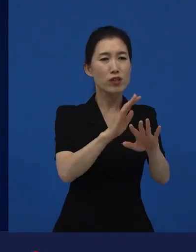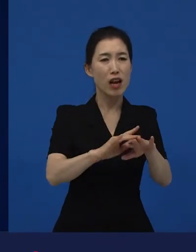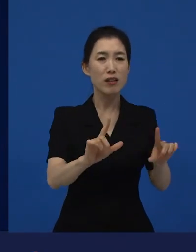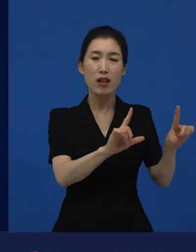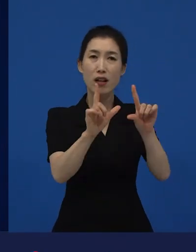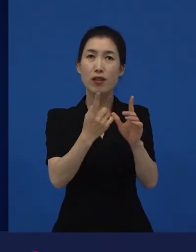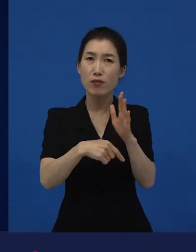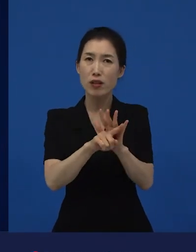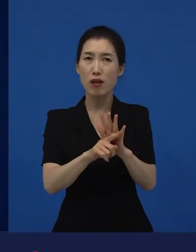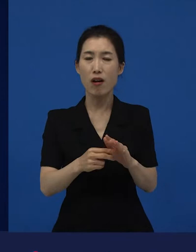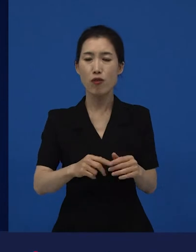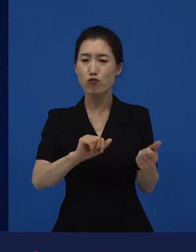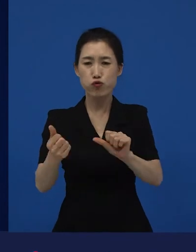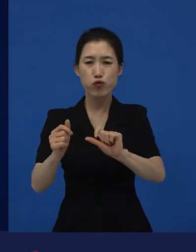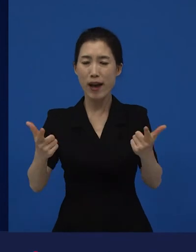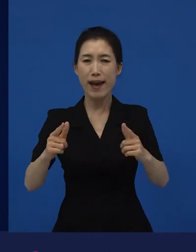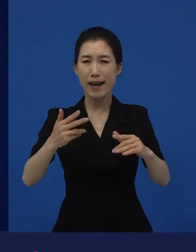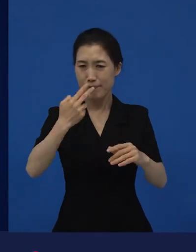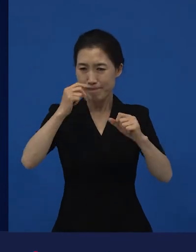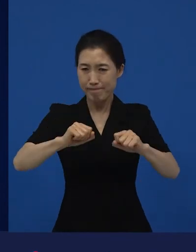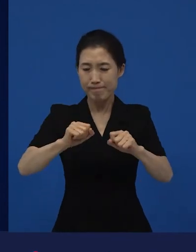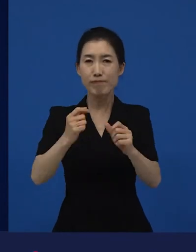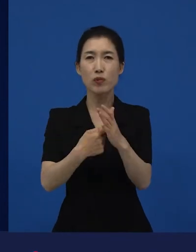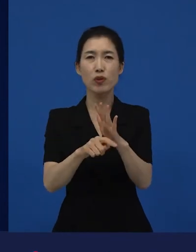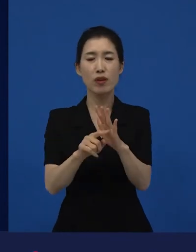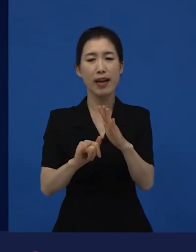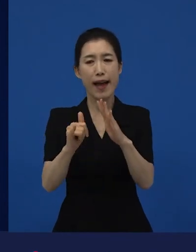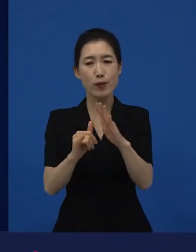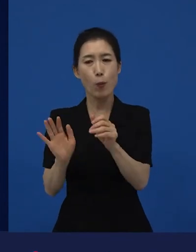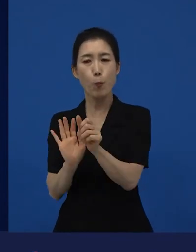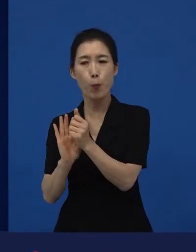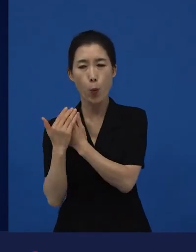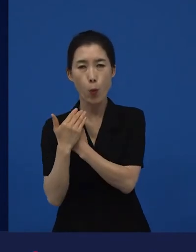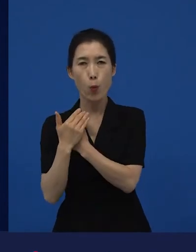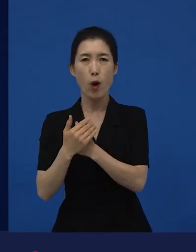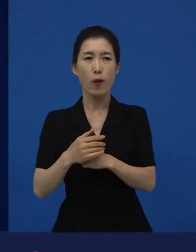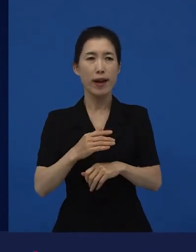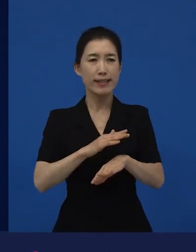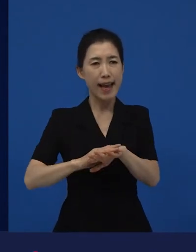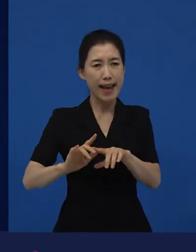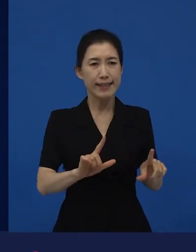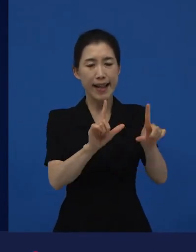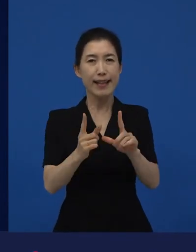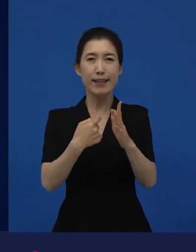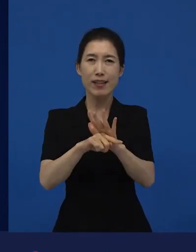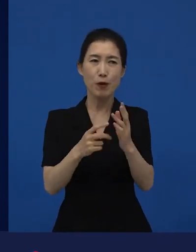그러나 가족은 최대한 아름답게 꾸리고 싶어 했던